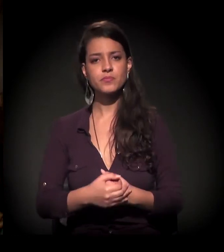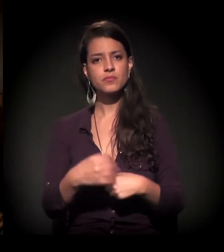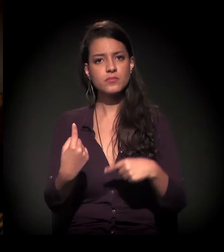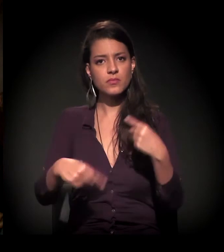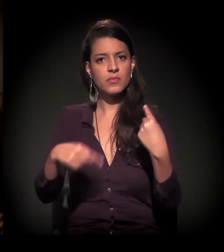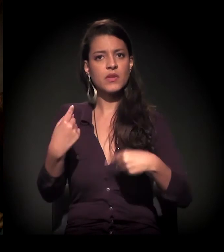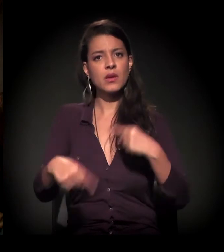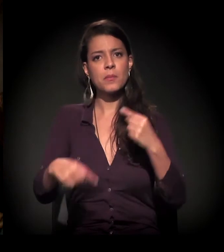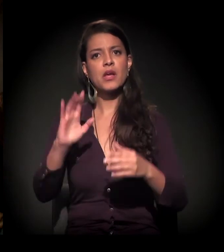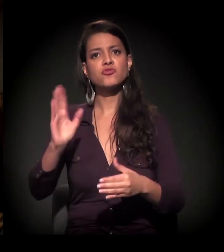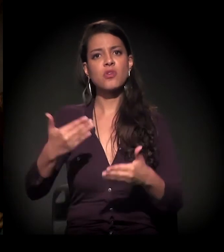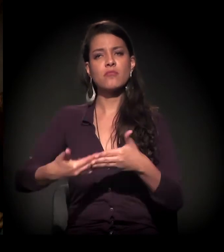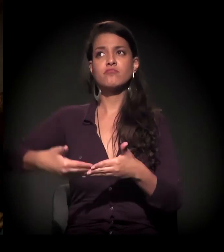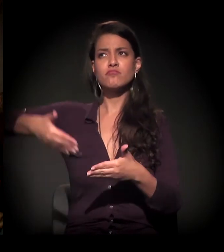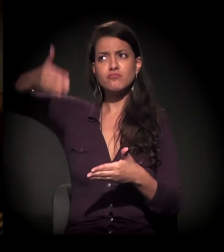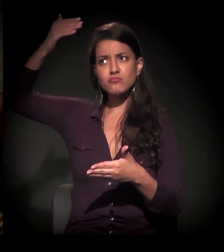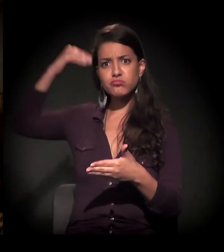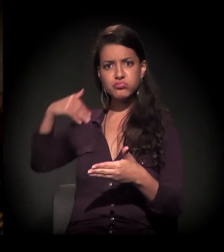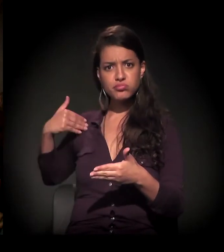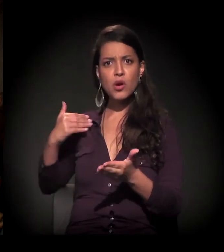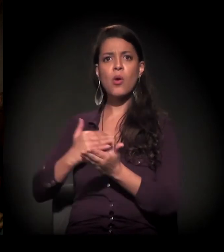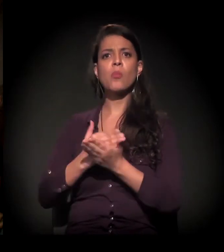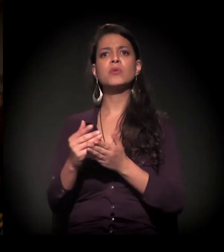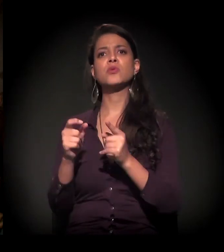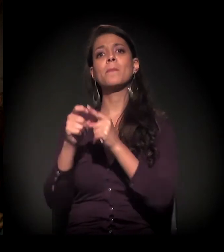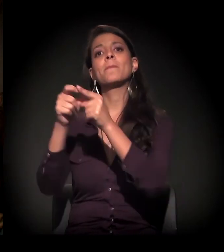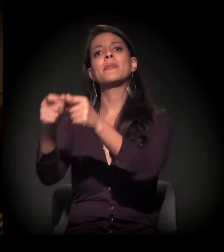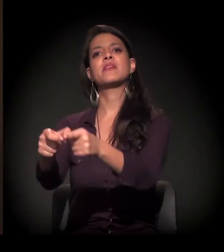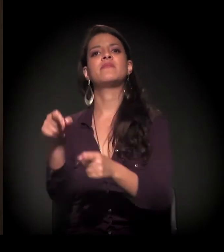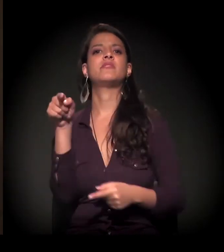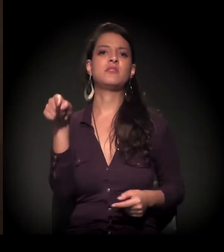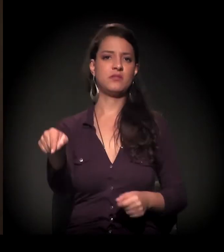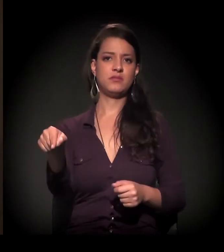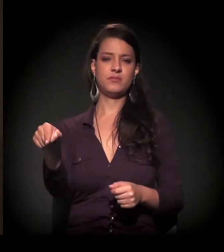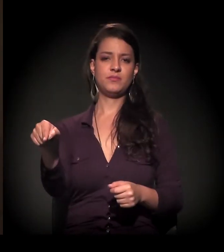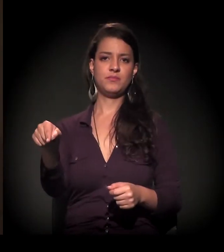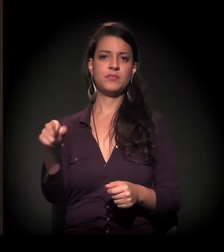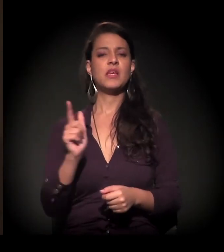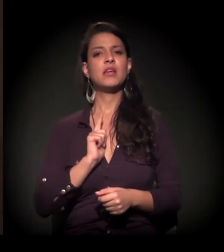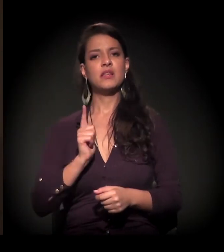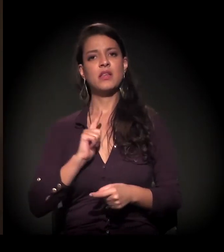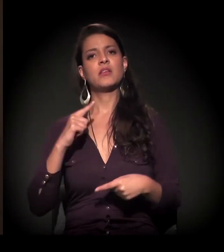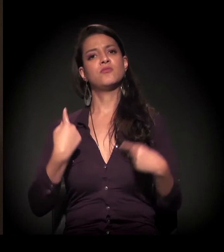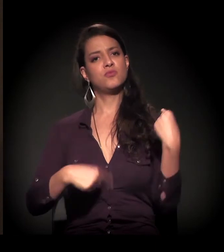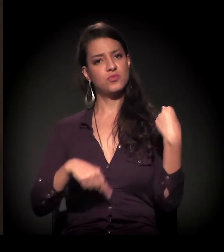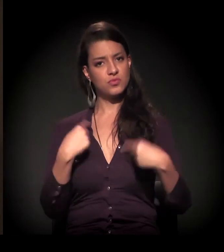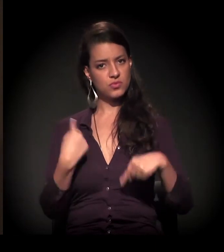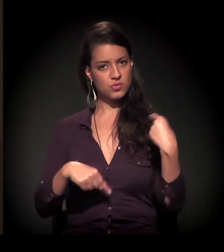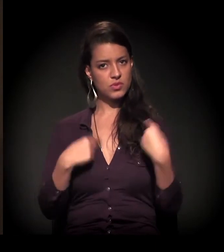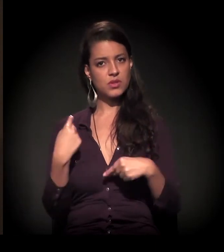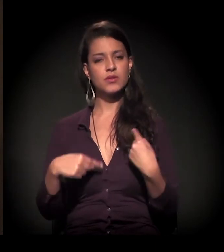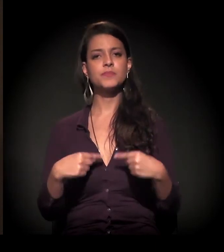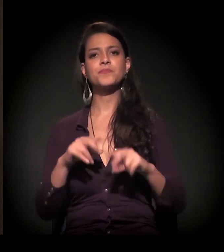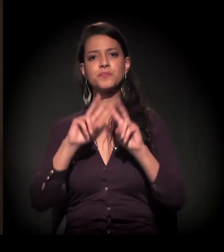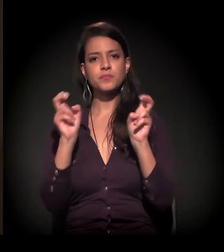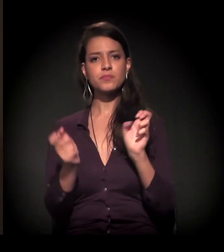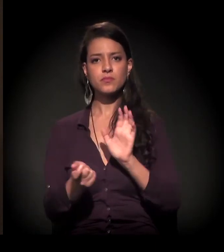há muito tempo realmente nas periferias. Essas discussões em relação às drogas,